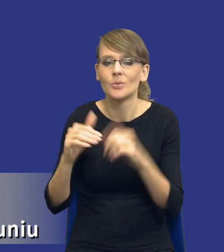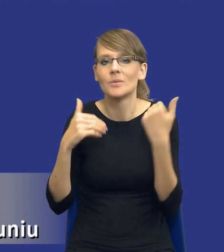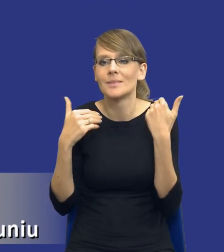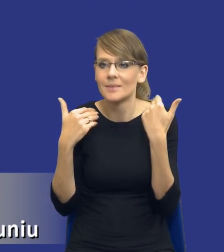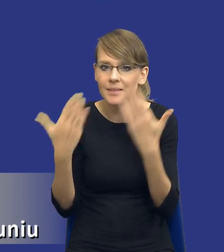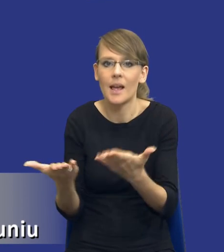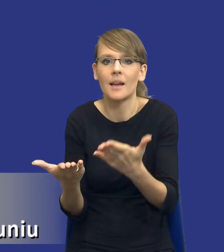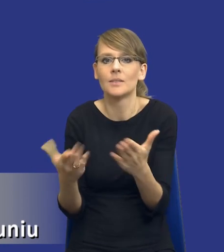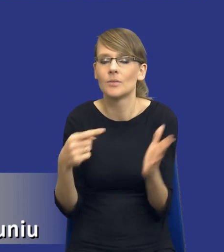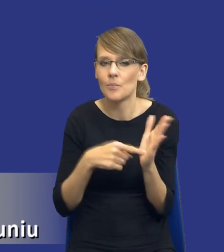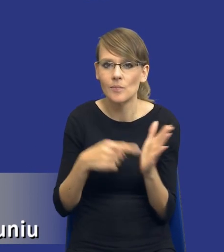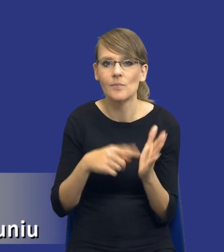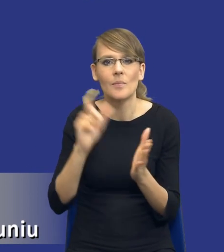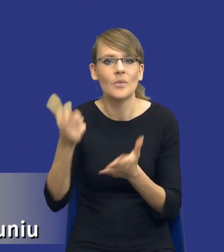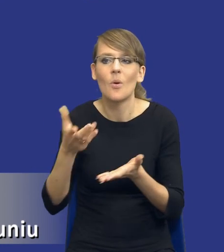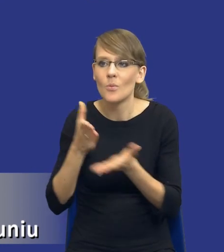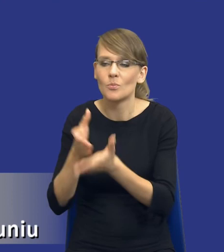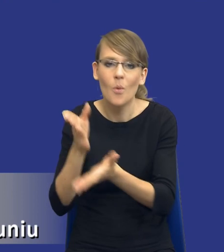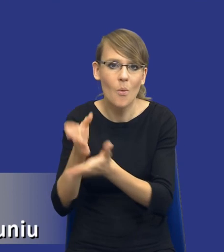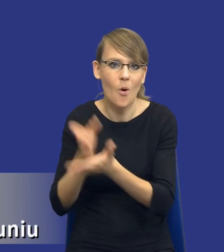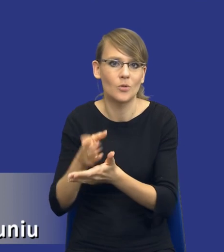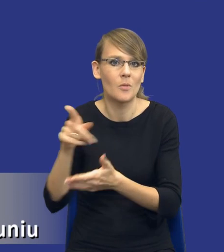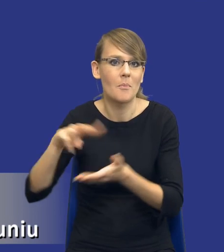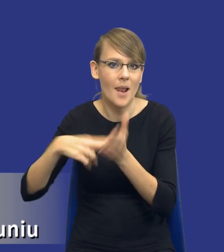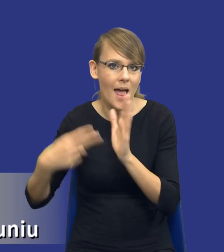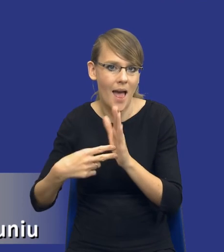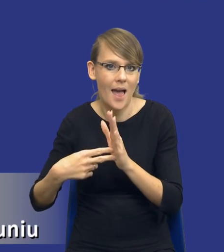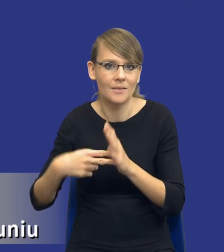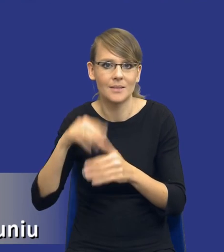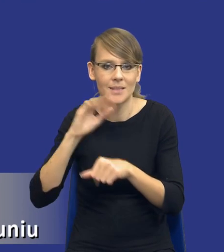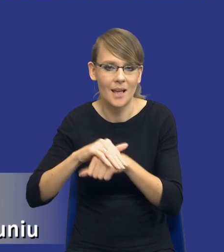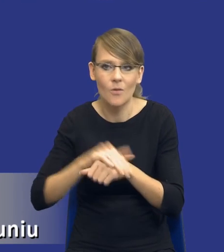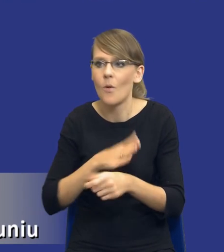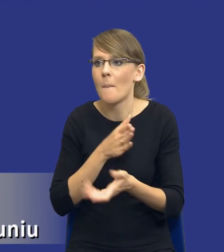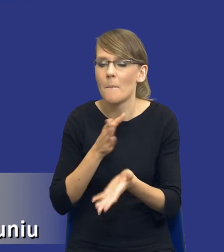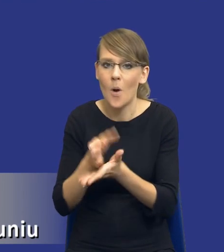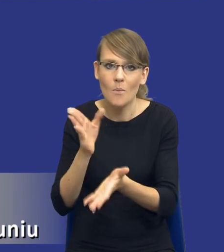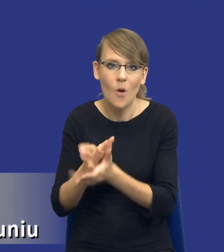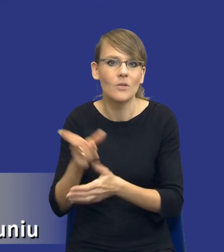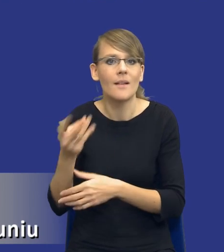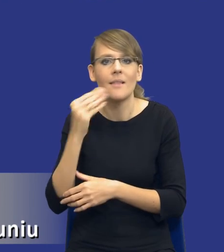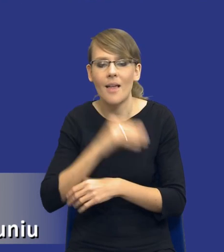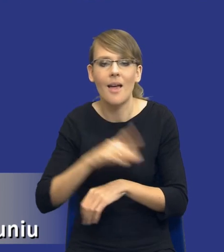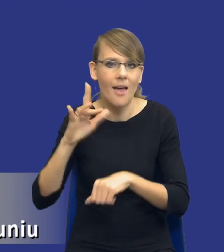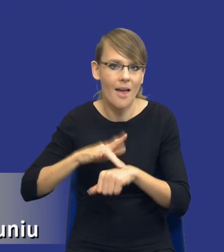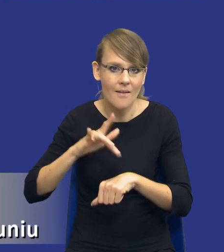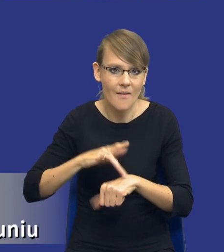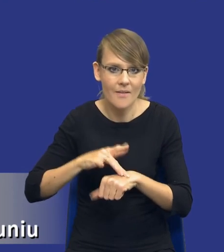pomoże mu właśnie w procesach planowania zamówień. Pomoże mu w osiąganiu jak najlepszych rezultatów, jak najlepszych wyników